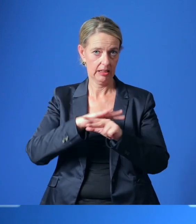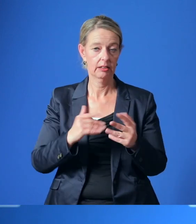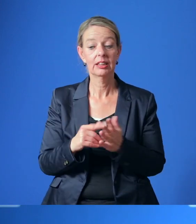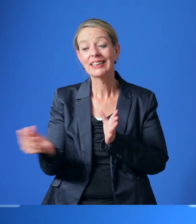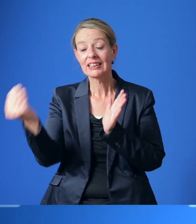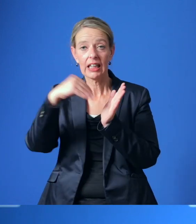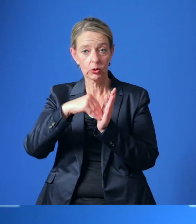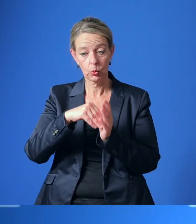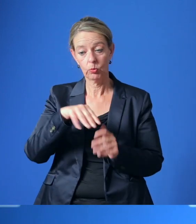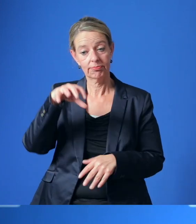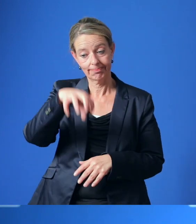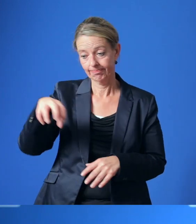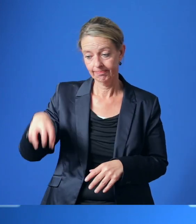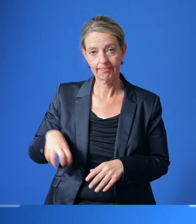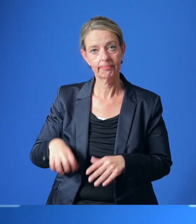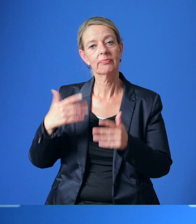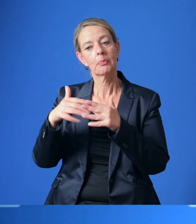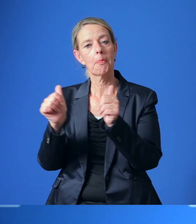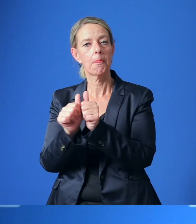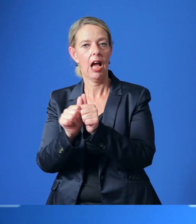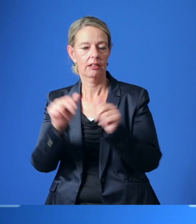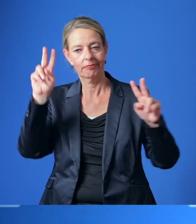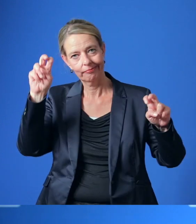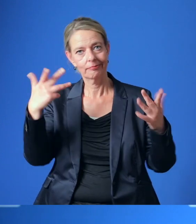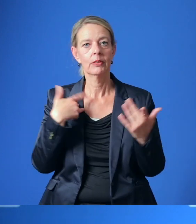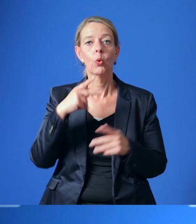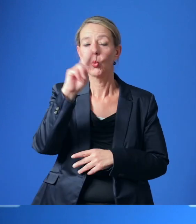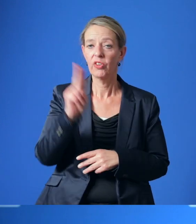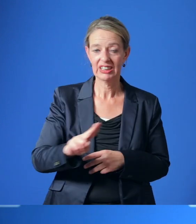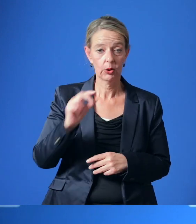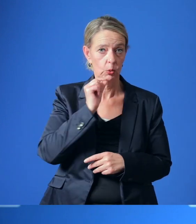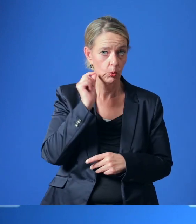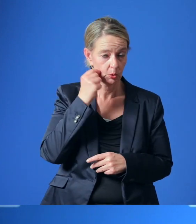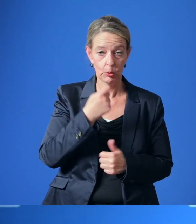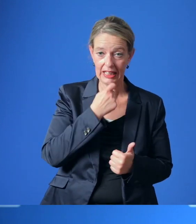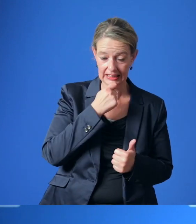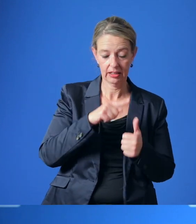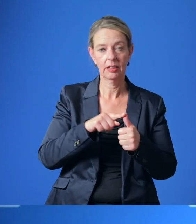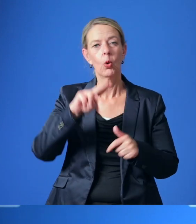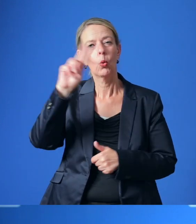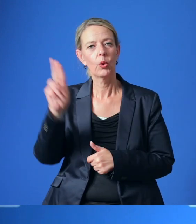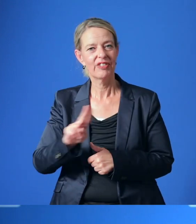Eingebunden werden sollen weitere Partner, wie die Universität Duisburg-Essen, die Universitätsmedizin